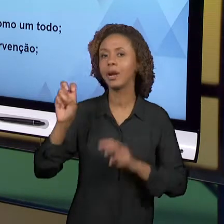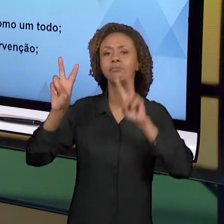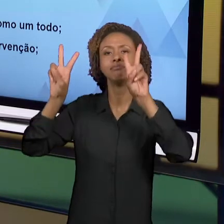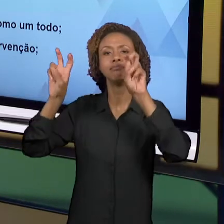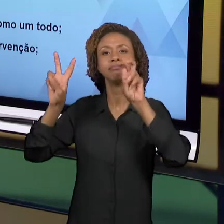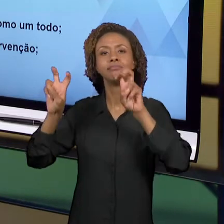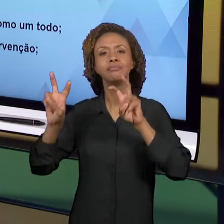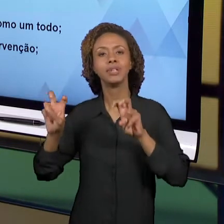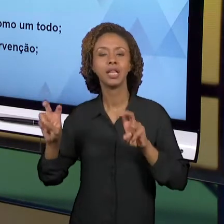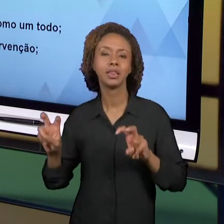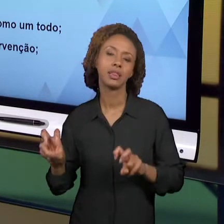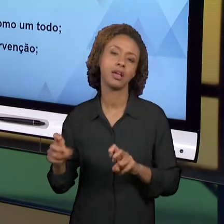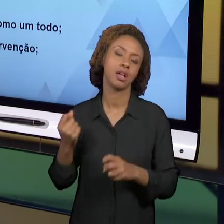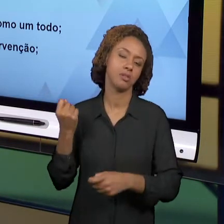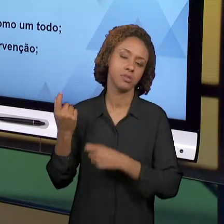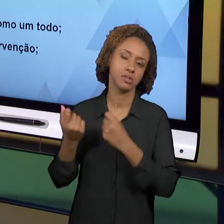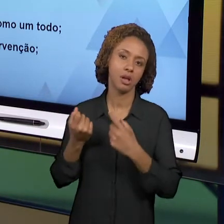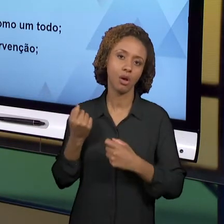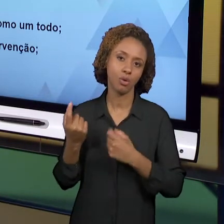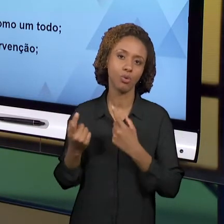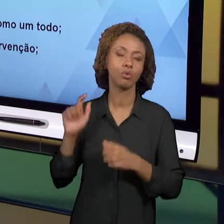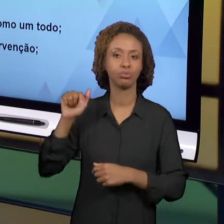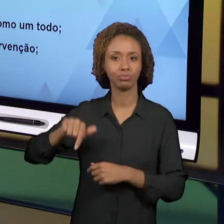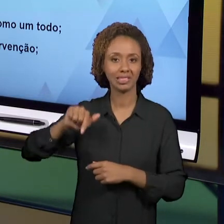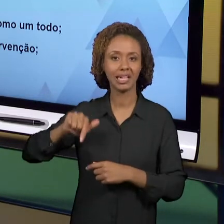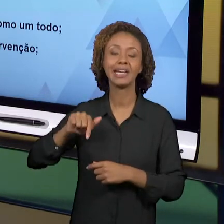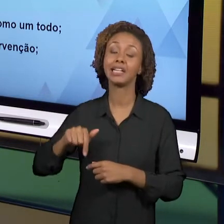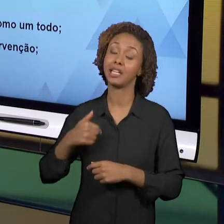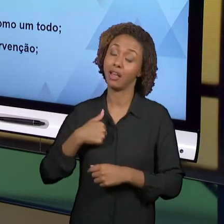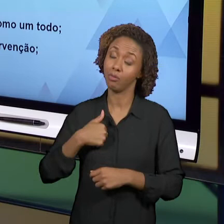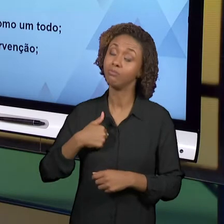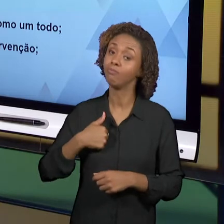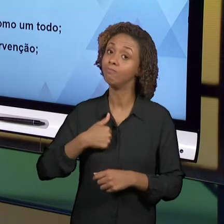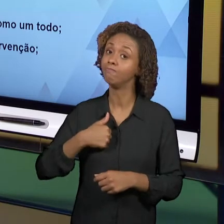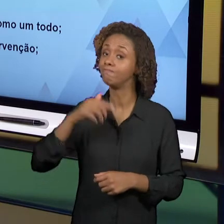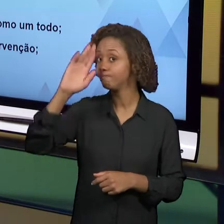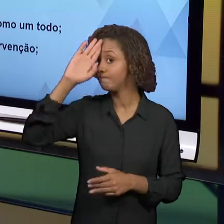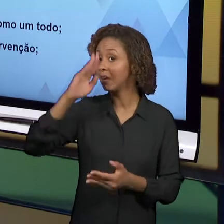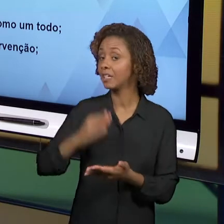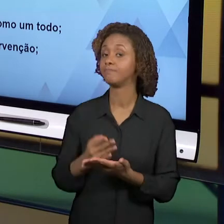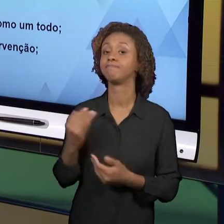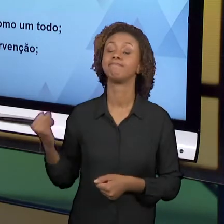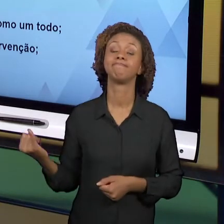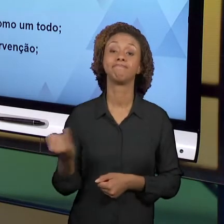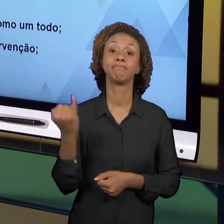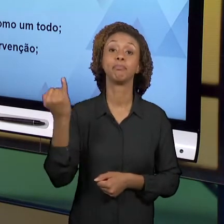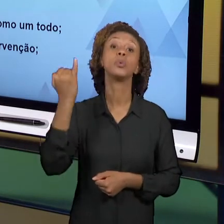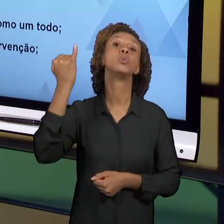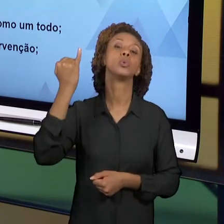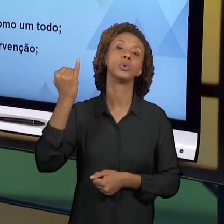TRABALHADOS NESSA DISCIPLINA QUE EU CONSIDERO SEREM CENTRAIS PARA QUE A GENTE CONSIGA ENTENDER